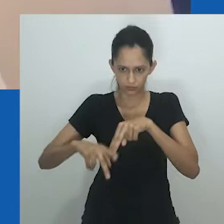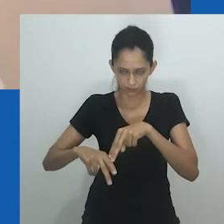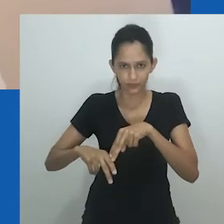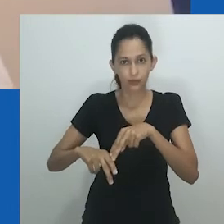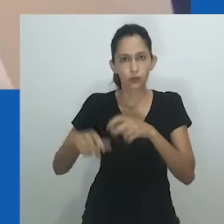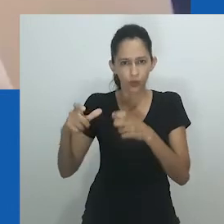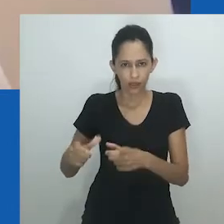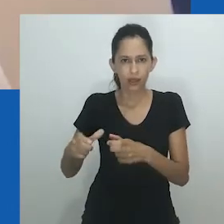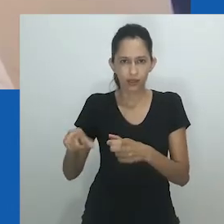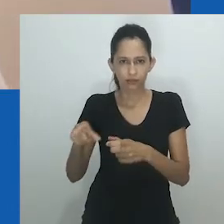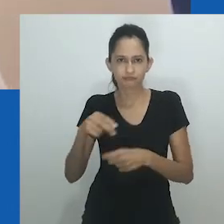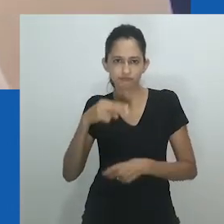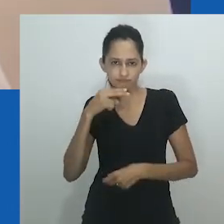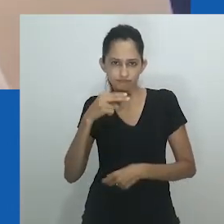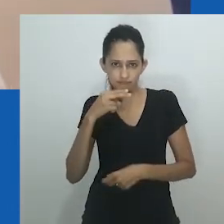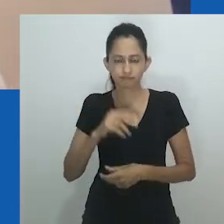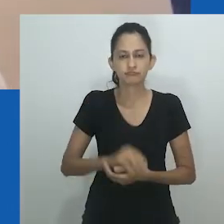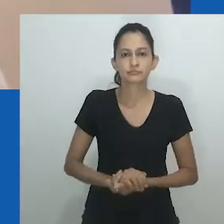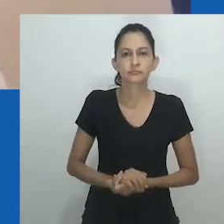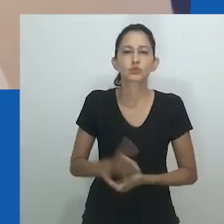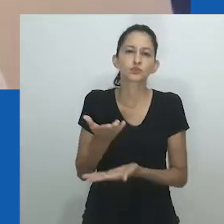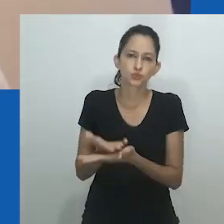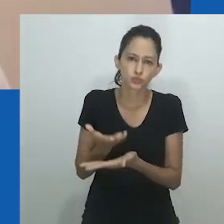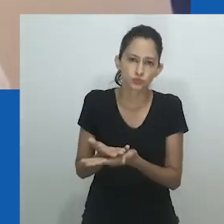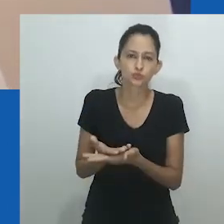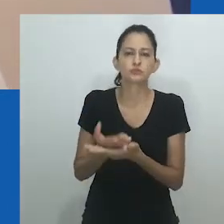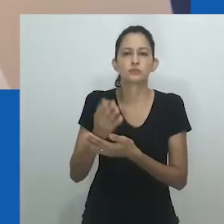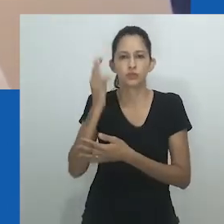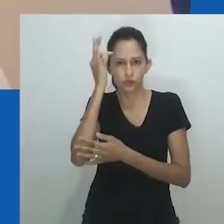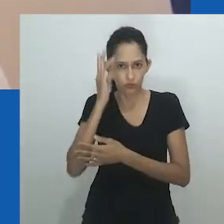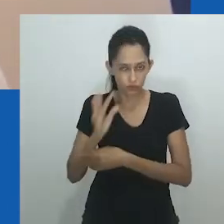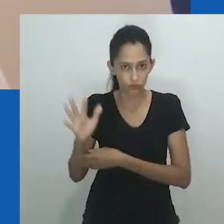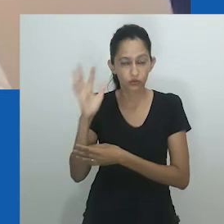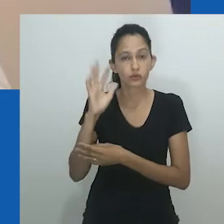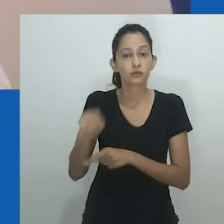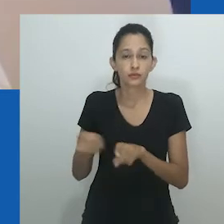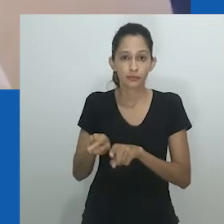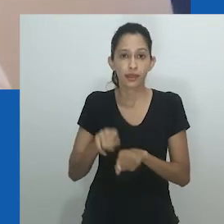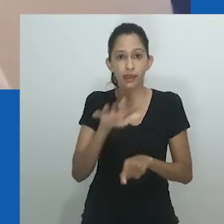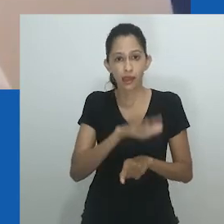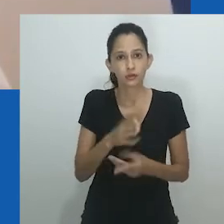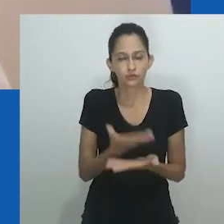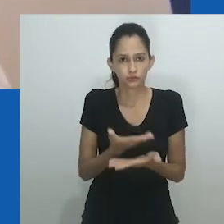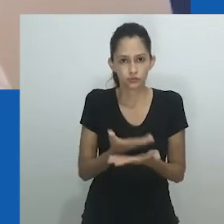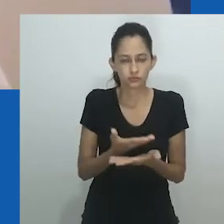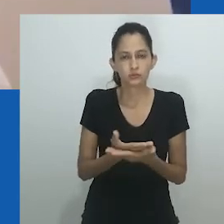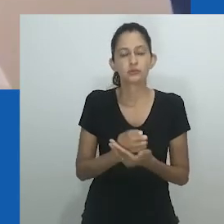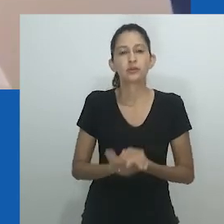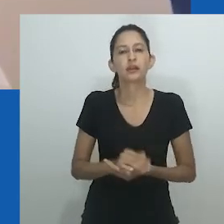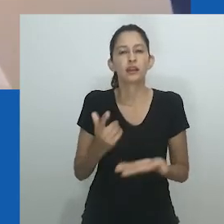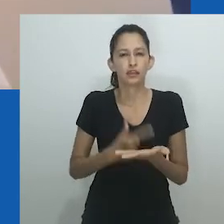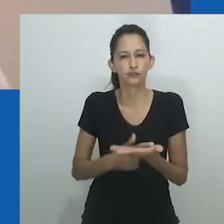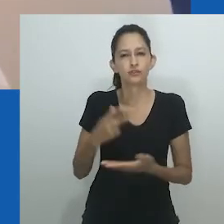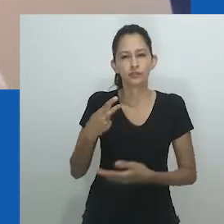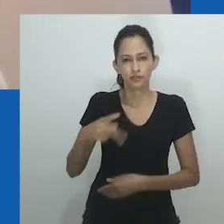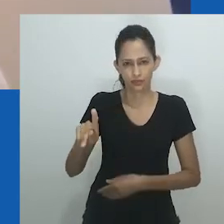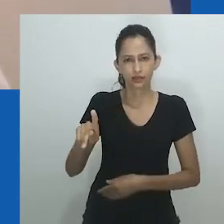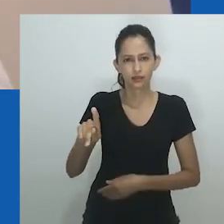Quase trinta anos desde sua primeira publicação, a etnografia de Ifi Amadiume de uma cidade Igbo, Nnobi, no leste da Nigéria,